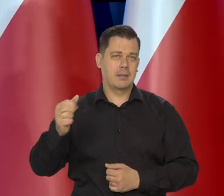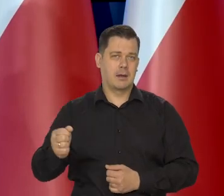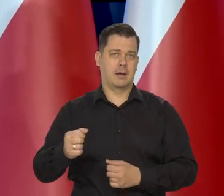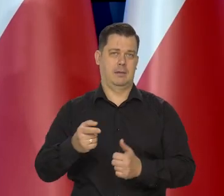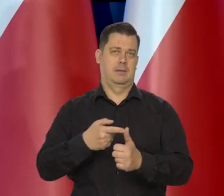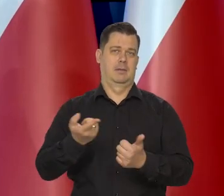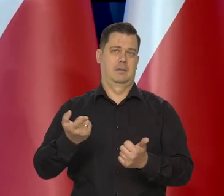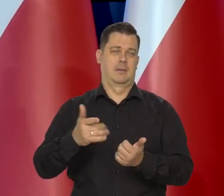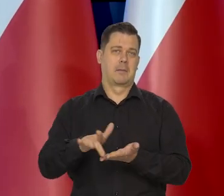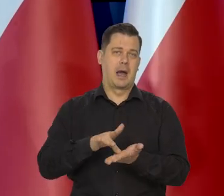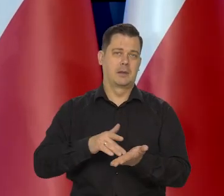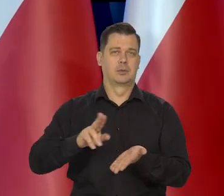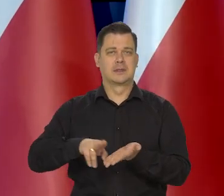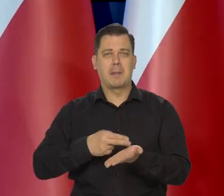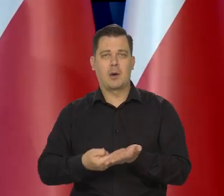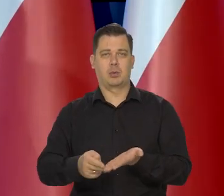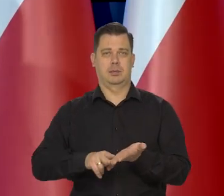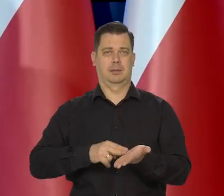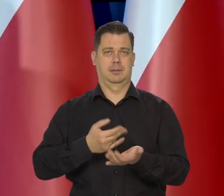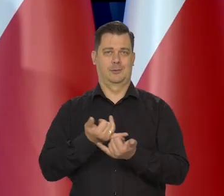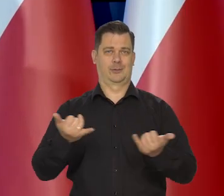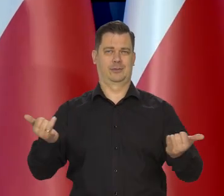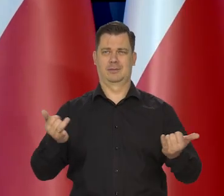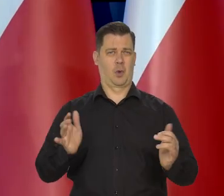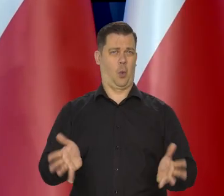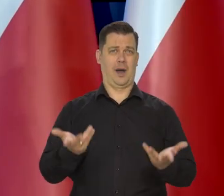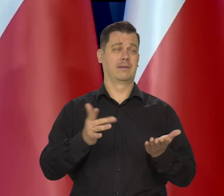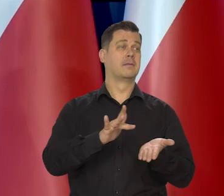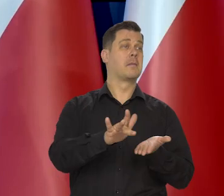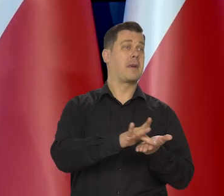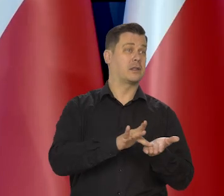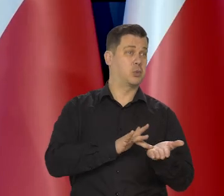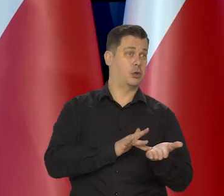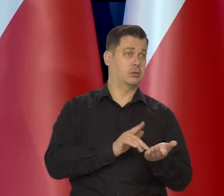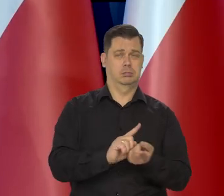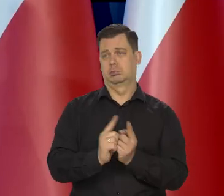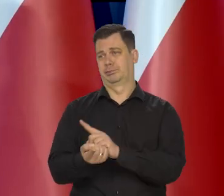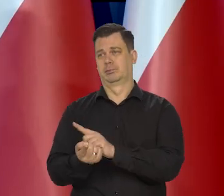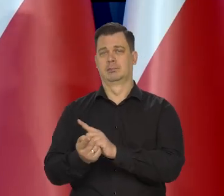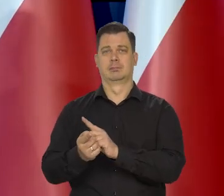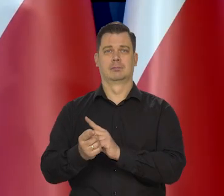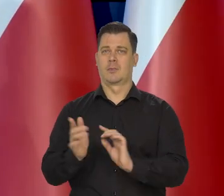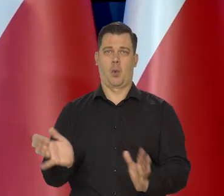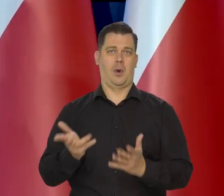Zdrowe, niezdrowe, smaczne, niesmaczne, ale wyjątkowo łatwo jest przestawić się z masła